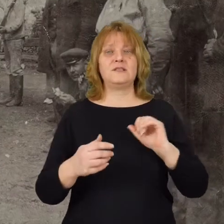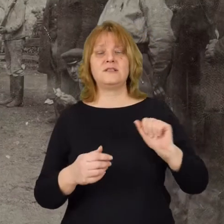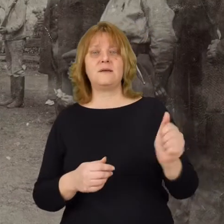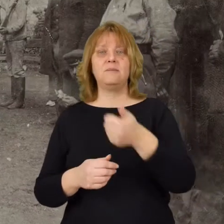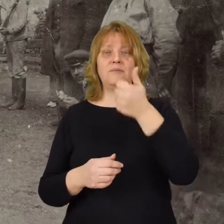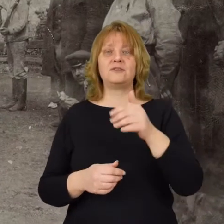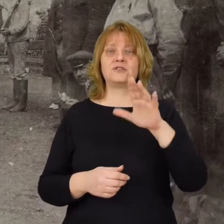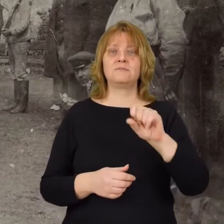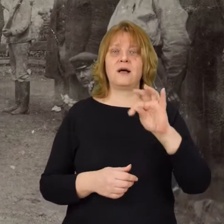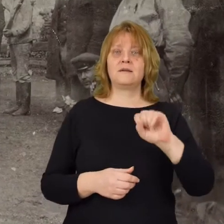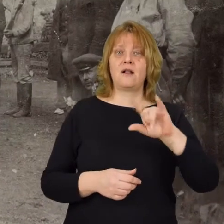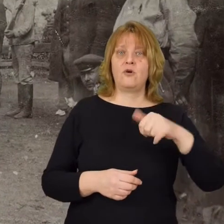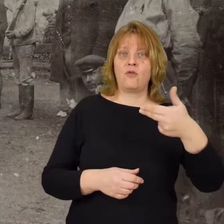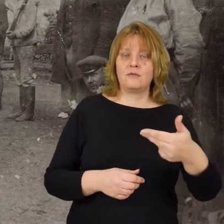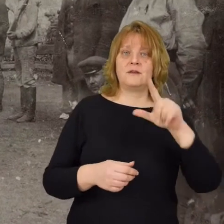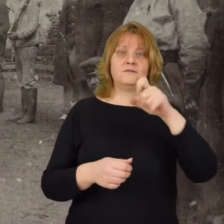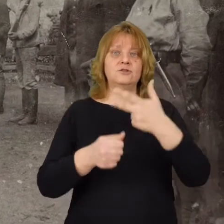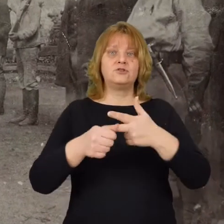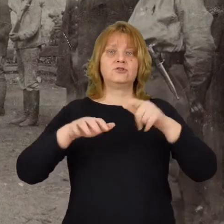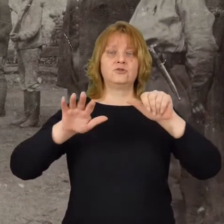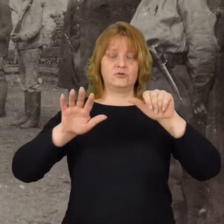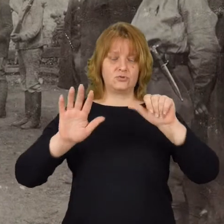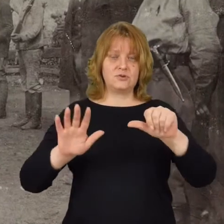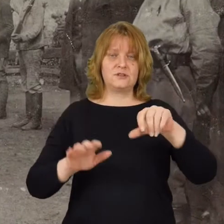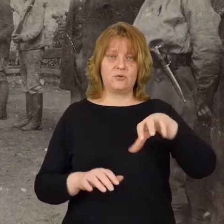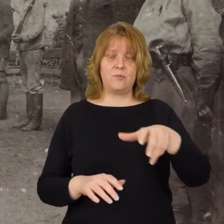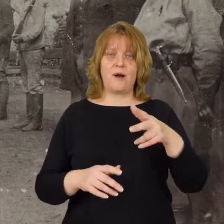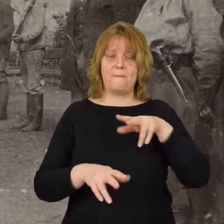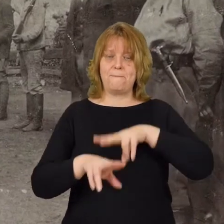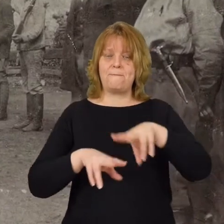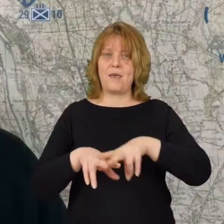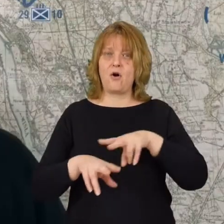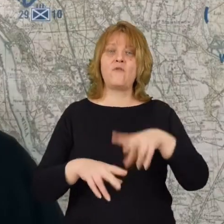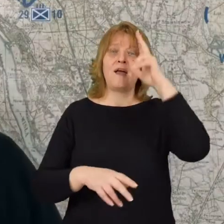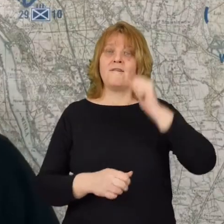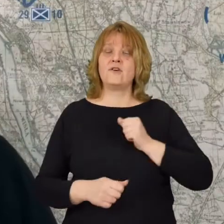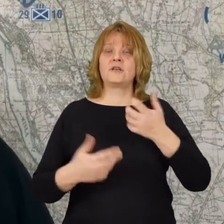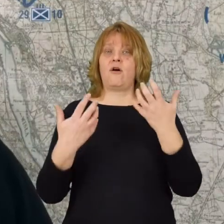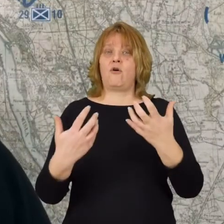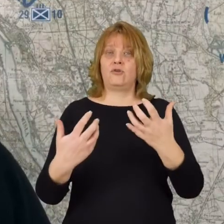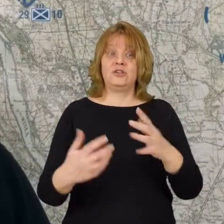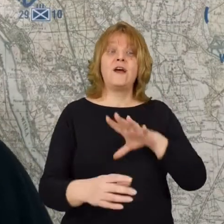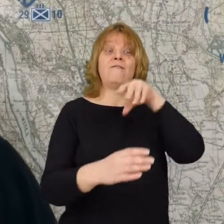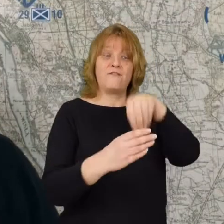z 1 batalionu 236 pułku piechoty armii ochotniczej w którym to batalionie służy